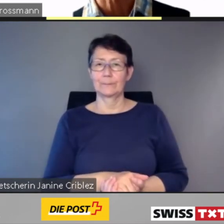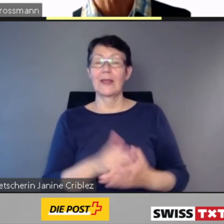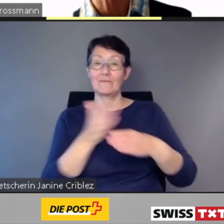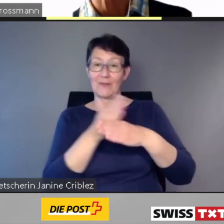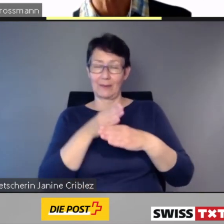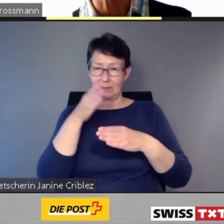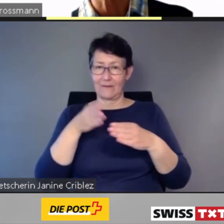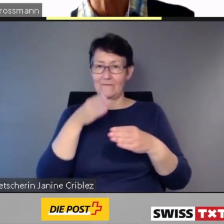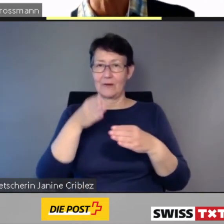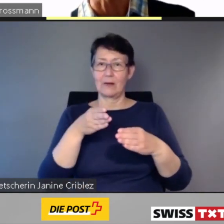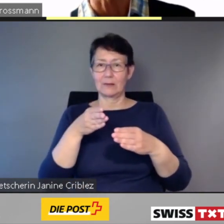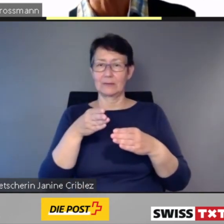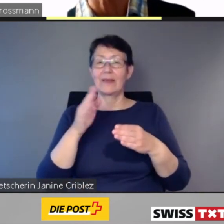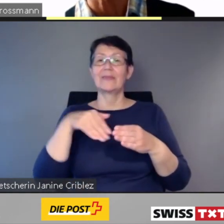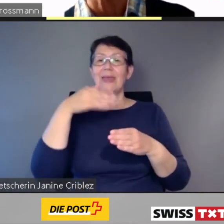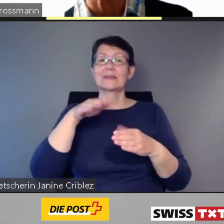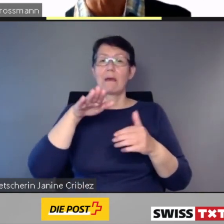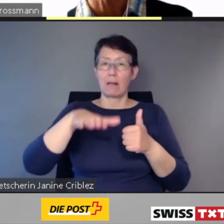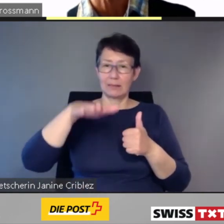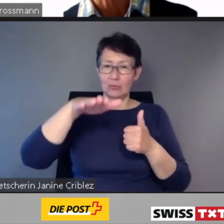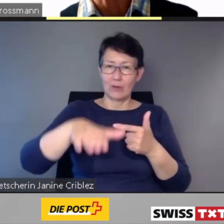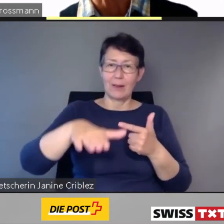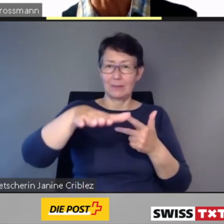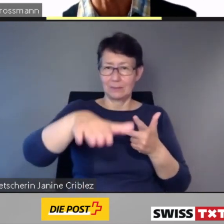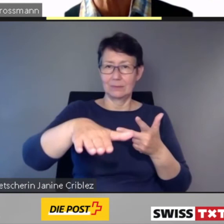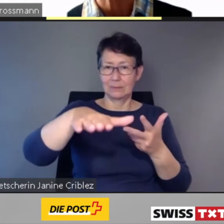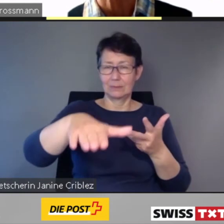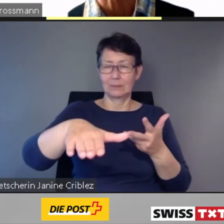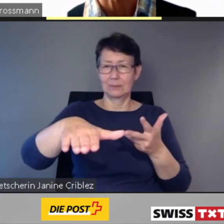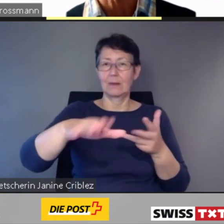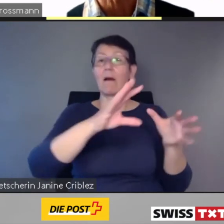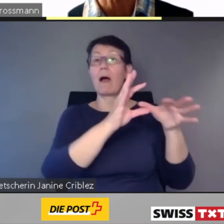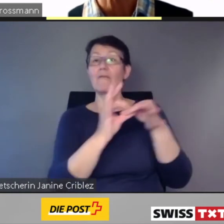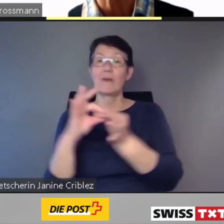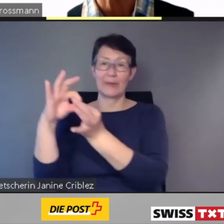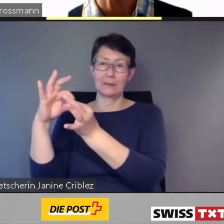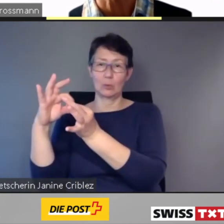die Anschlüsse und die jeweilige Ausstiegszeit angezeigt.